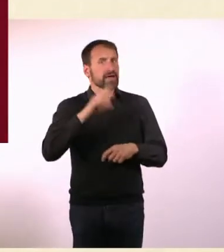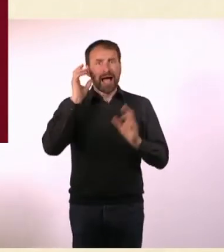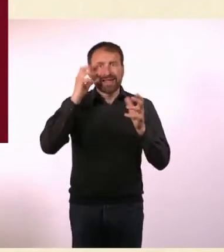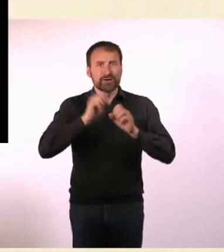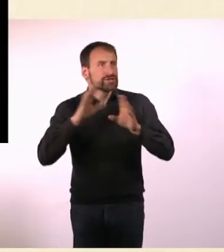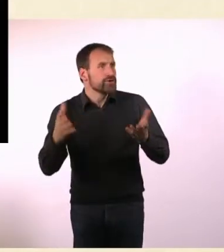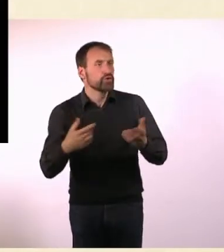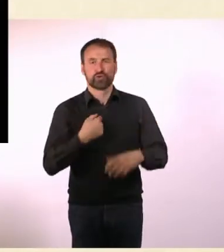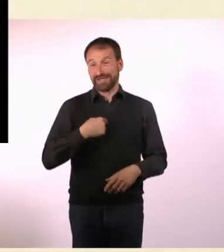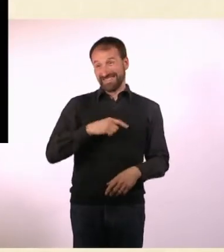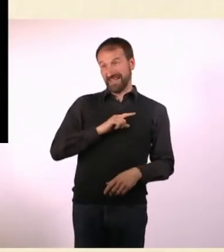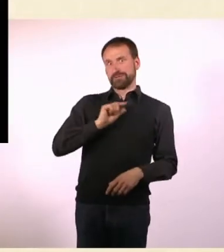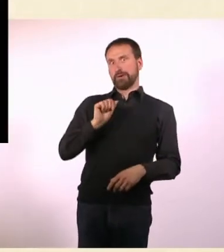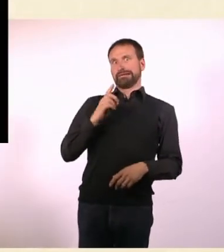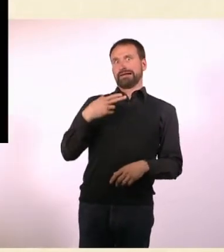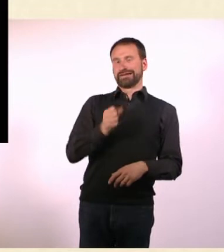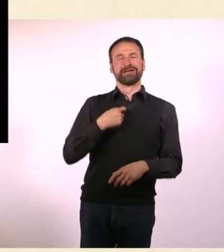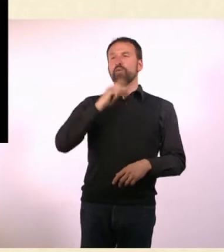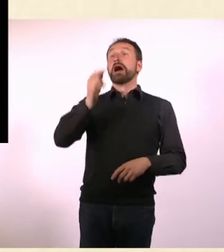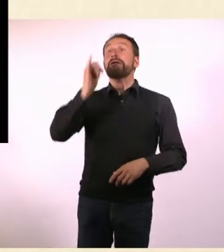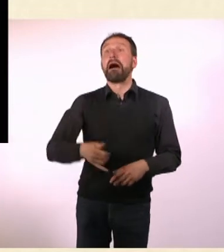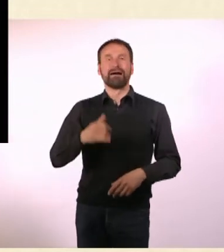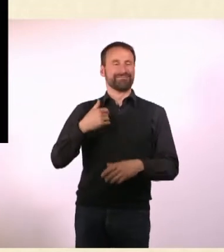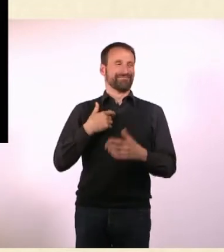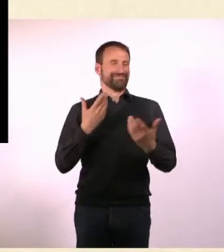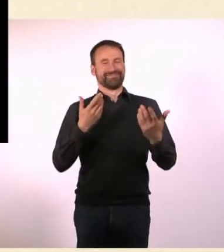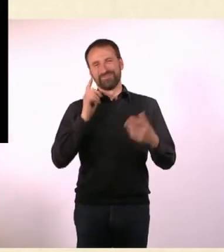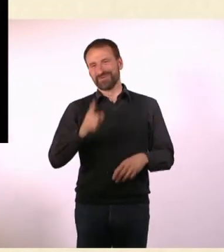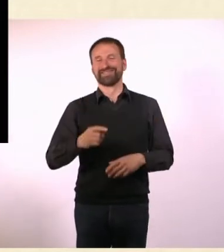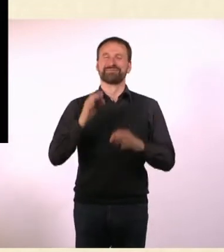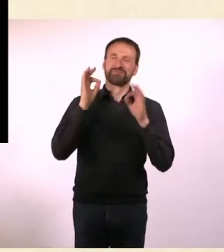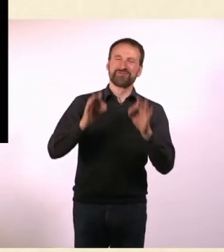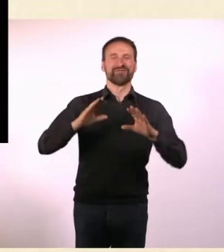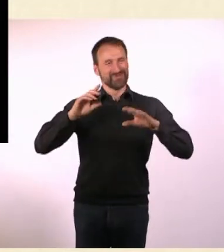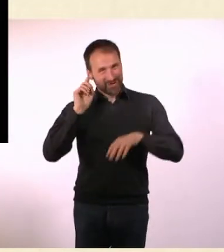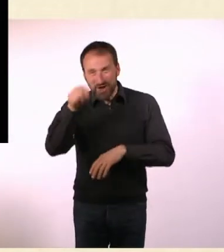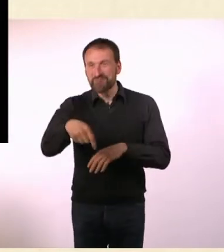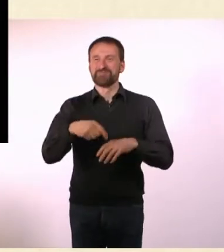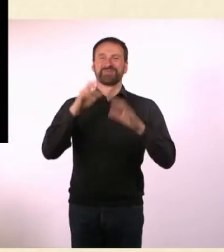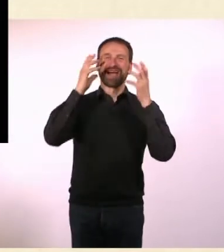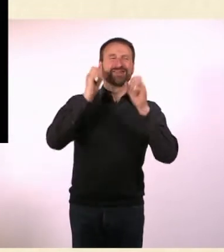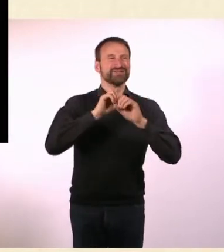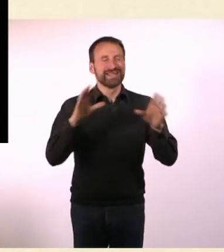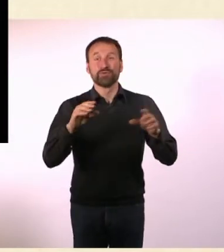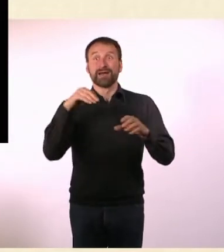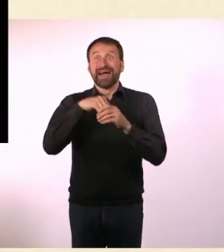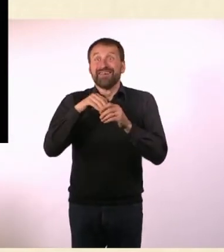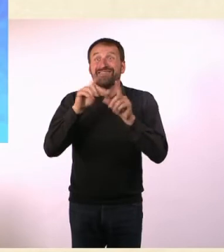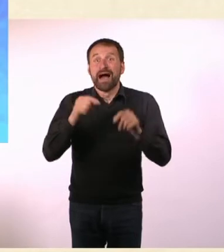Dann hat diese Radiosendung angefangen und ich stellte fest, dass sie live ist. Und dass Menschen anrufen und mich Dinge fragen, das war anstrengend.